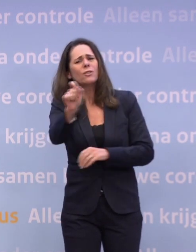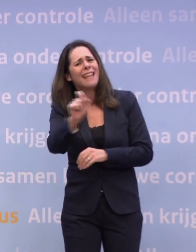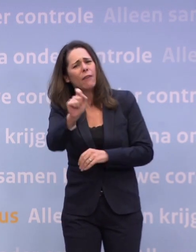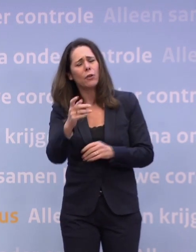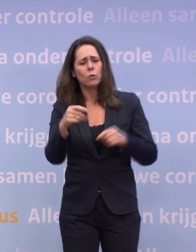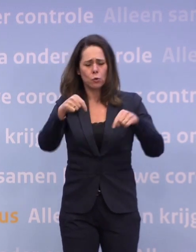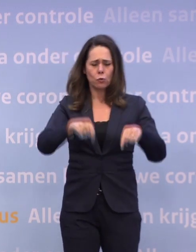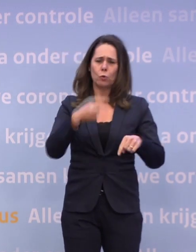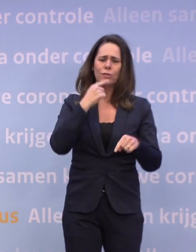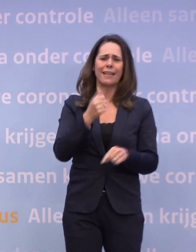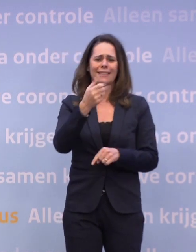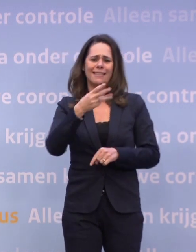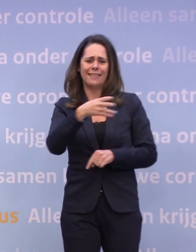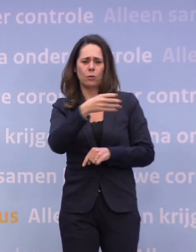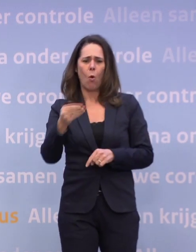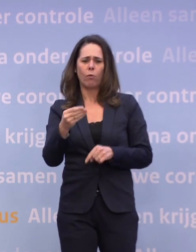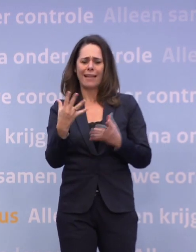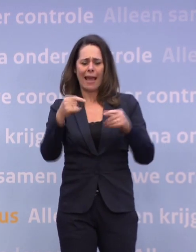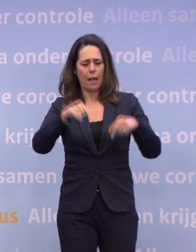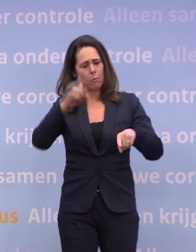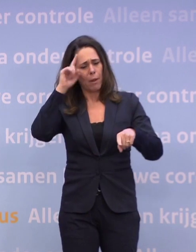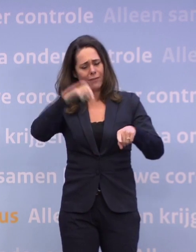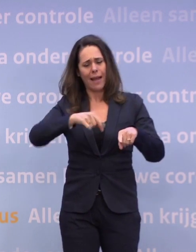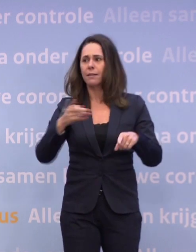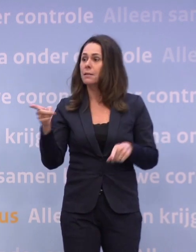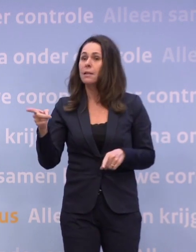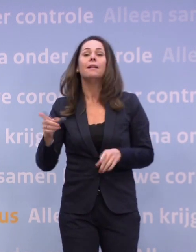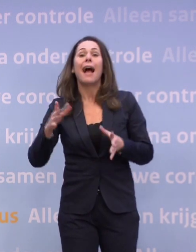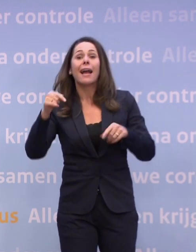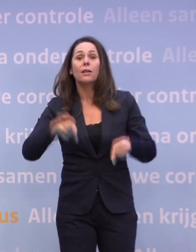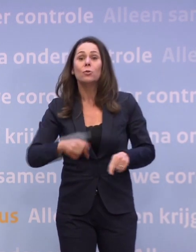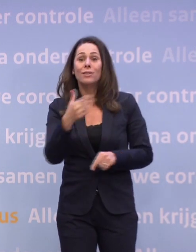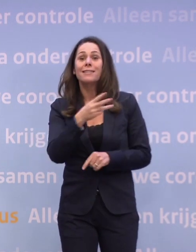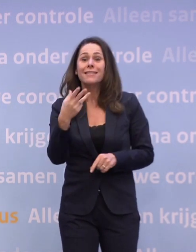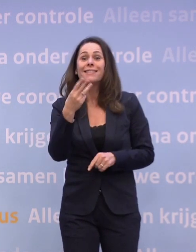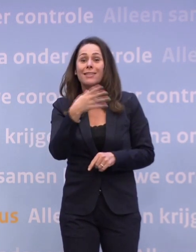Bijvoorbeeld dat we vandaag eigenlijk op 3600 wilden zitten, maar dat is niet gelukt? We hadden vandaag op 3600 willen zitten.